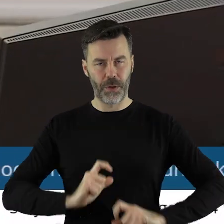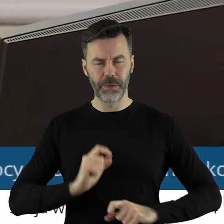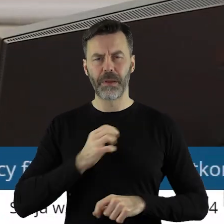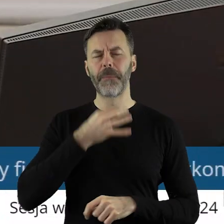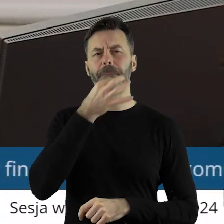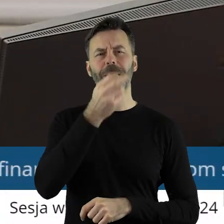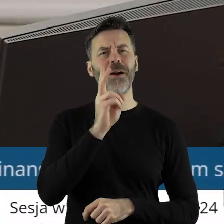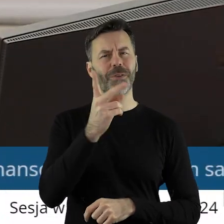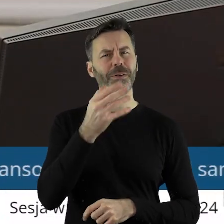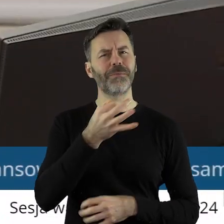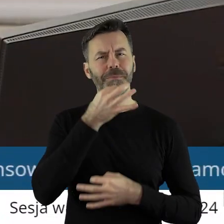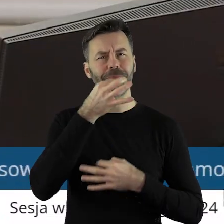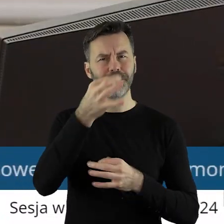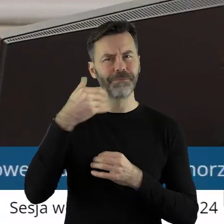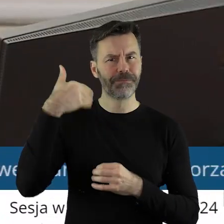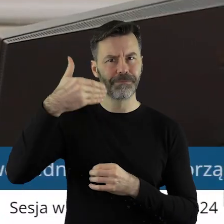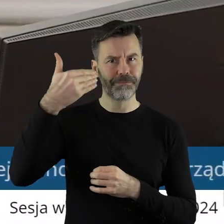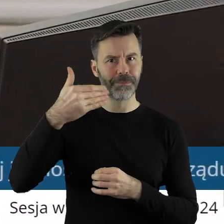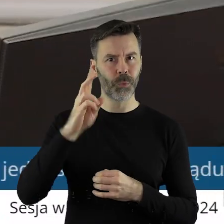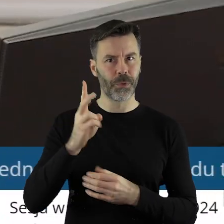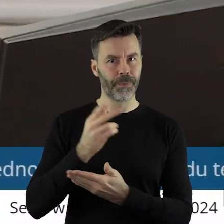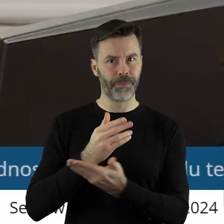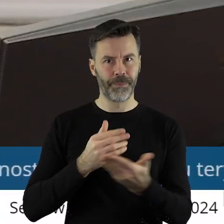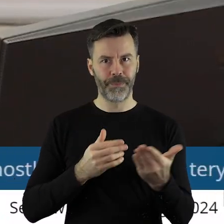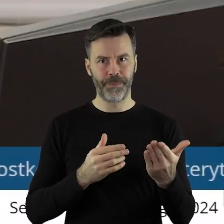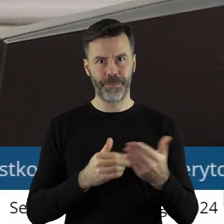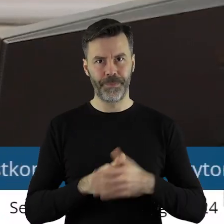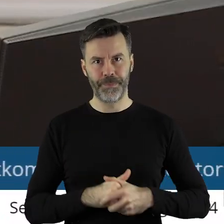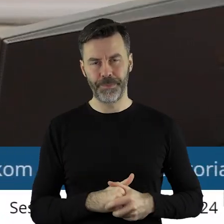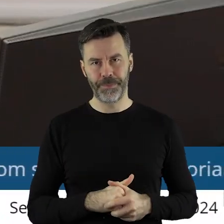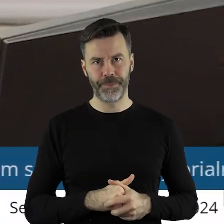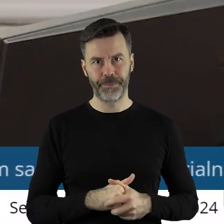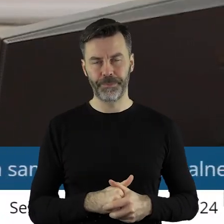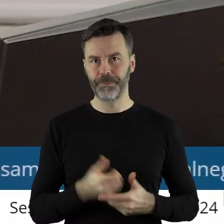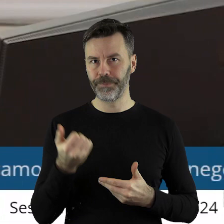Czy ktoś z państwa radnych chciałby zabrać głos w tym punkcie?